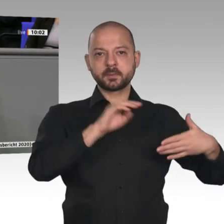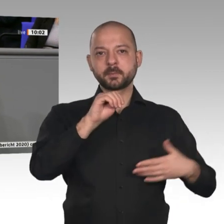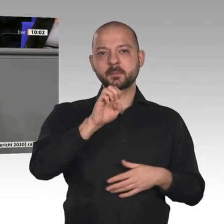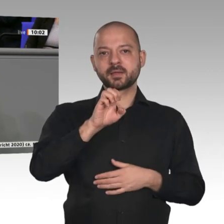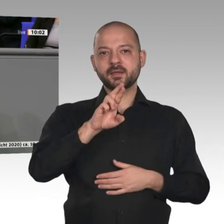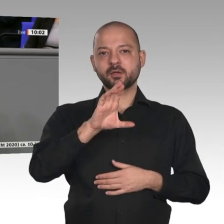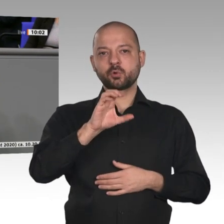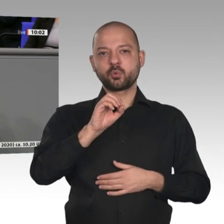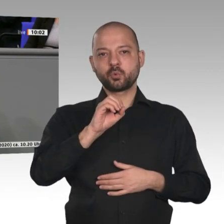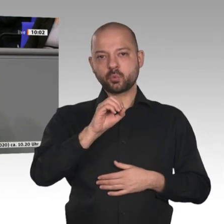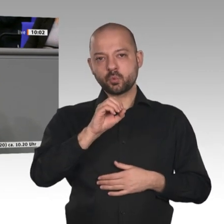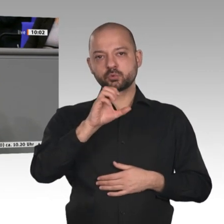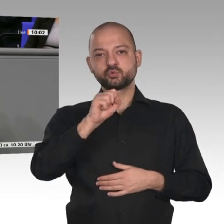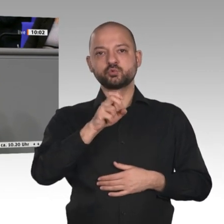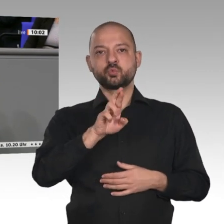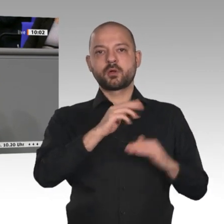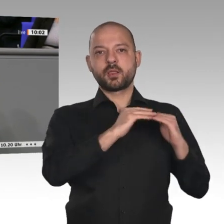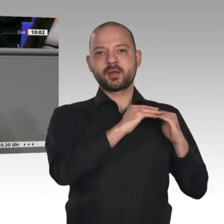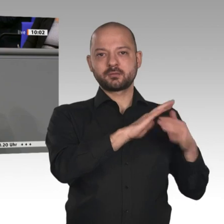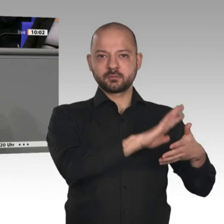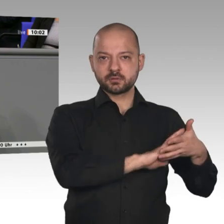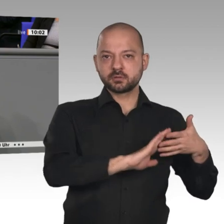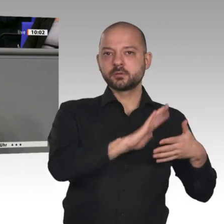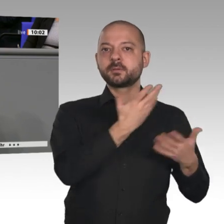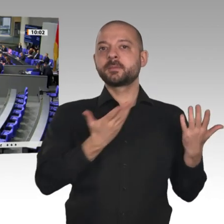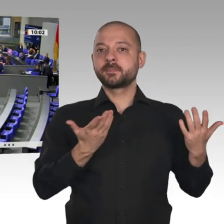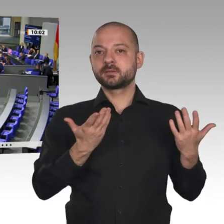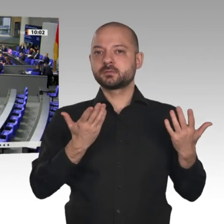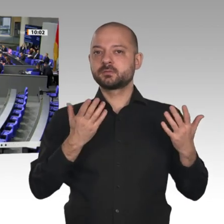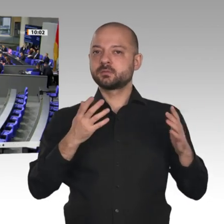und Globalisierung anführen. Dass die Wertschöpfungsketten zurückgehen, ist ein Grund